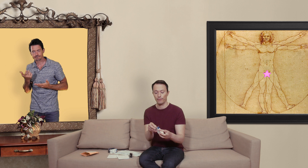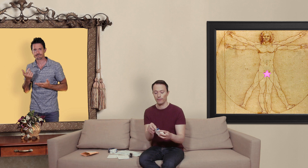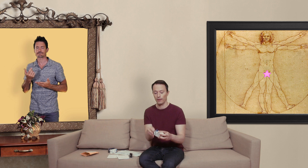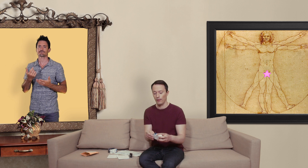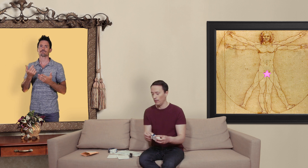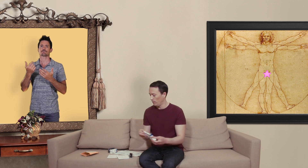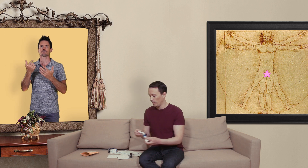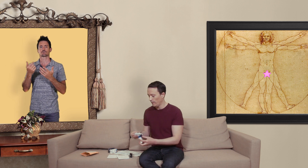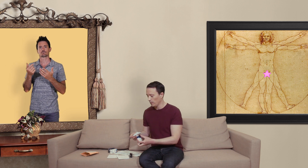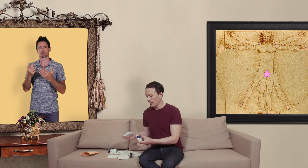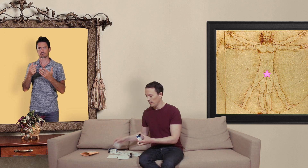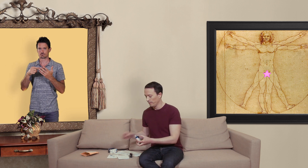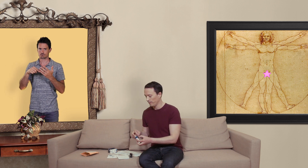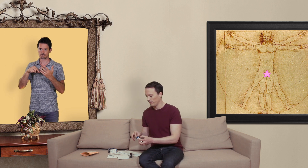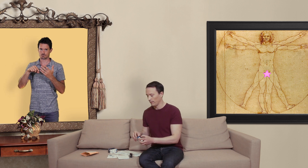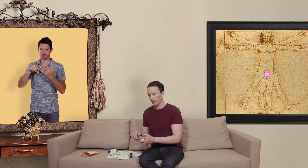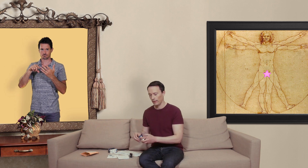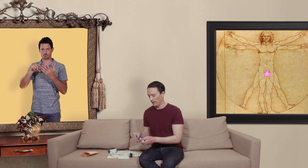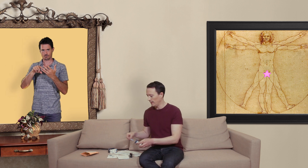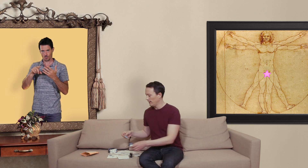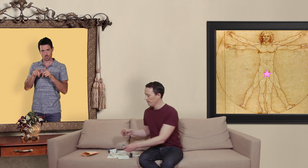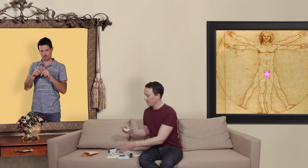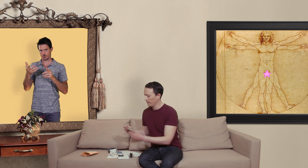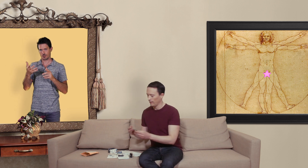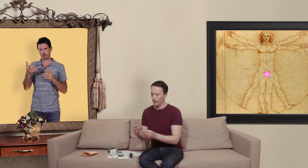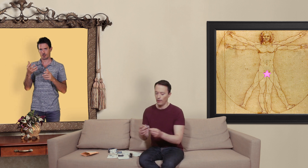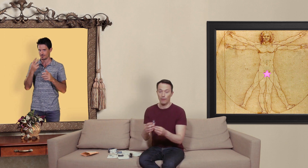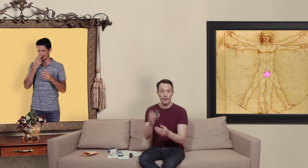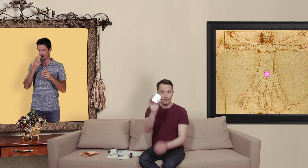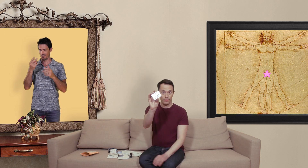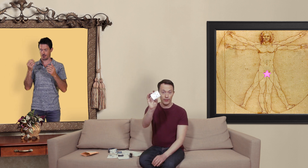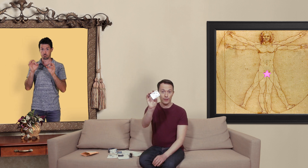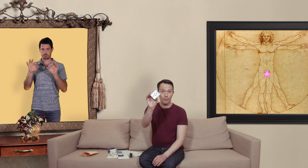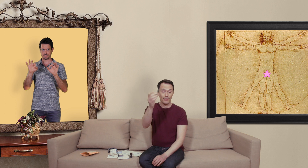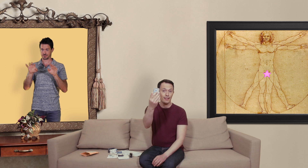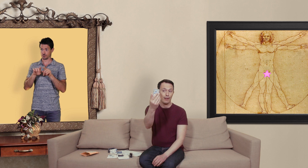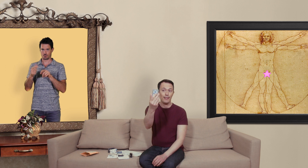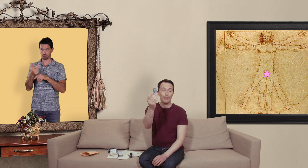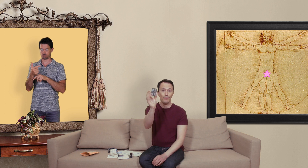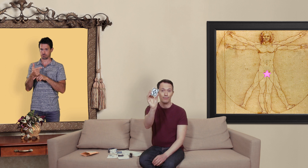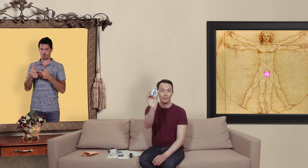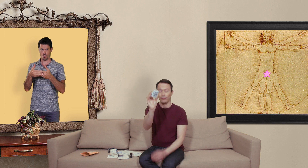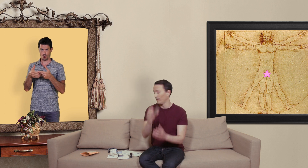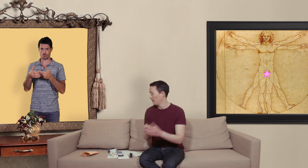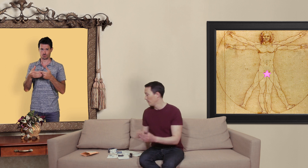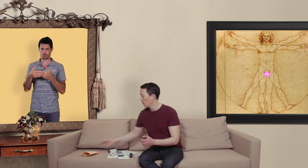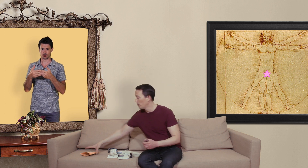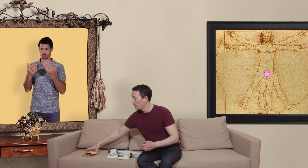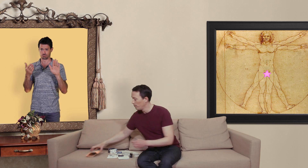vous avez aussi ici vous voyez ça y ressemble... ça c'est le vrai médicament